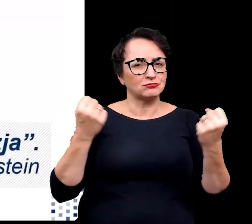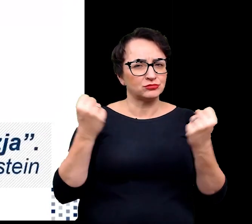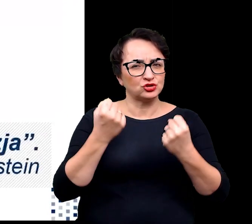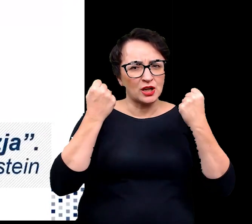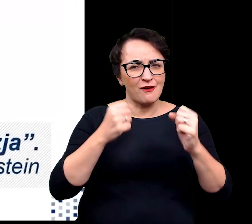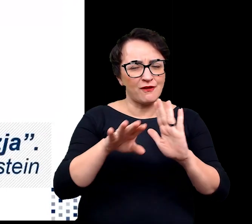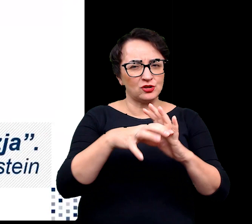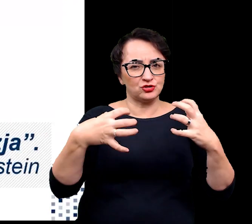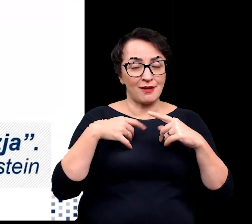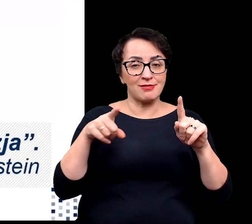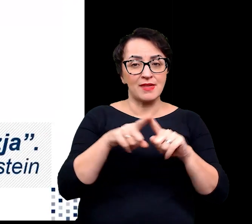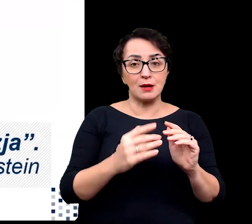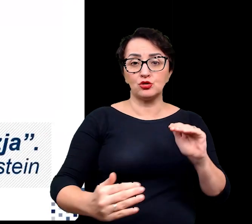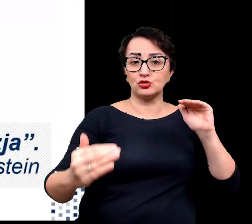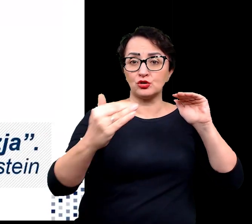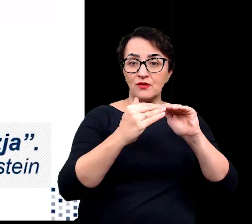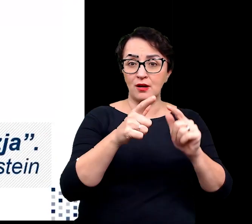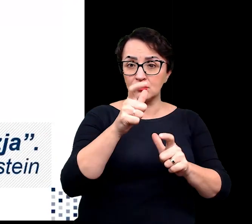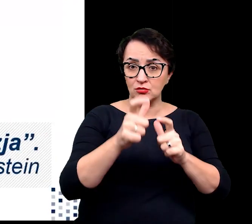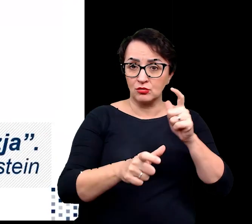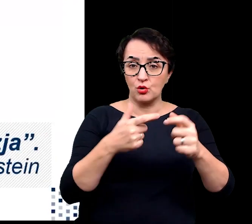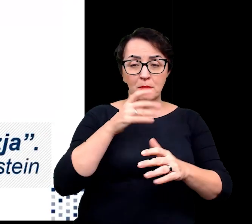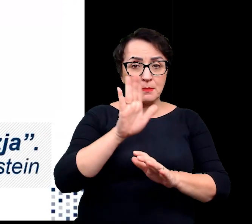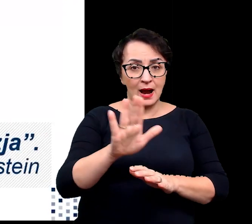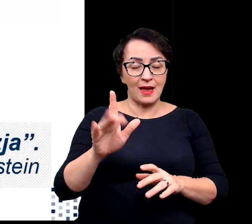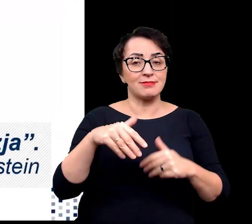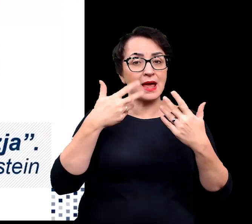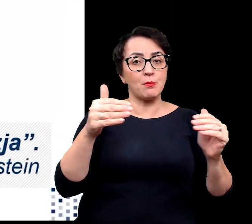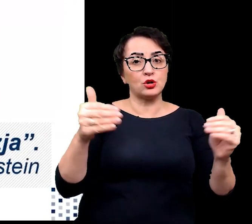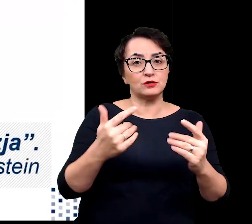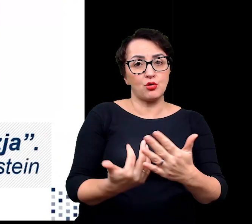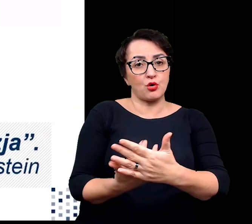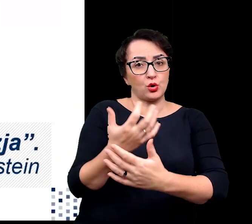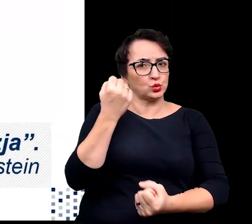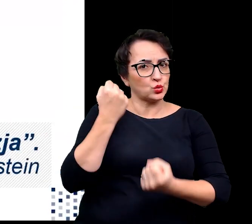i wykształconych przez nie przystosowaniach umożliwiających im wzrost w trudnych warunkach.